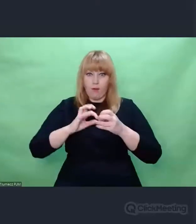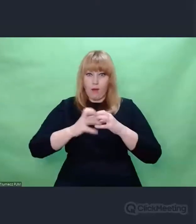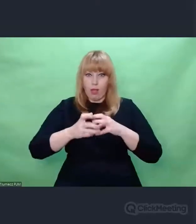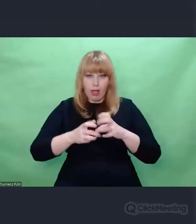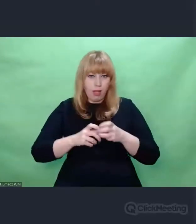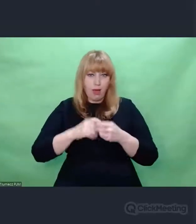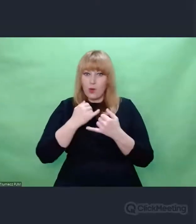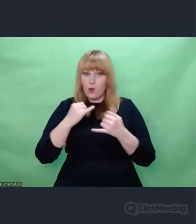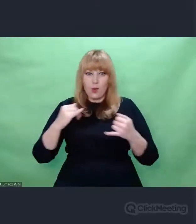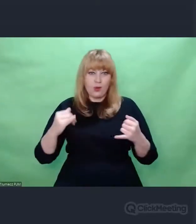które zostały wprowadzone,